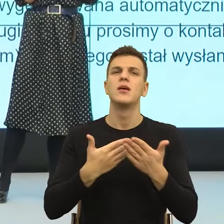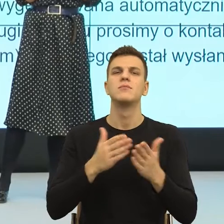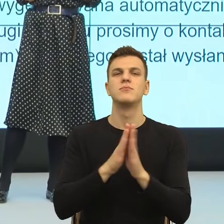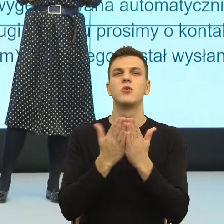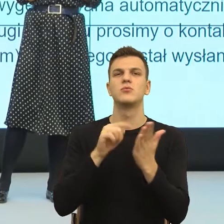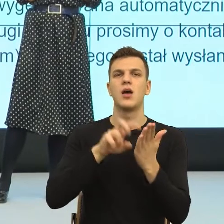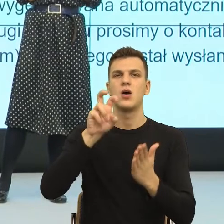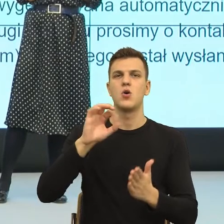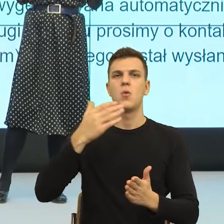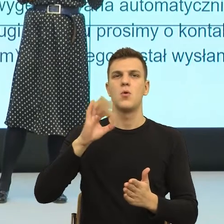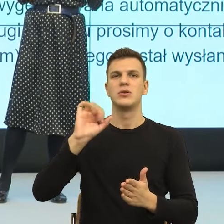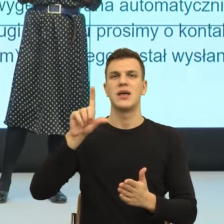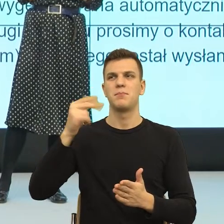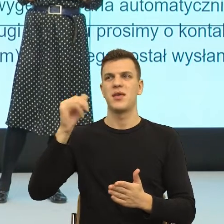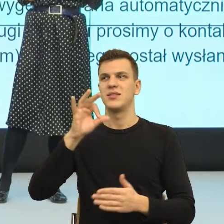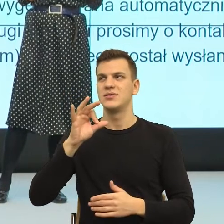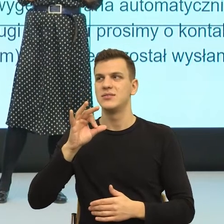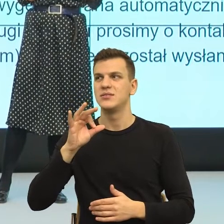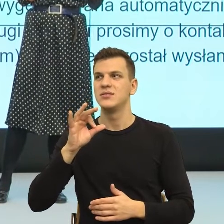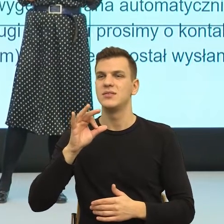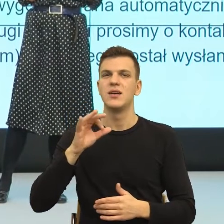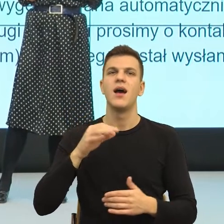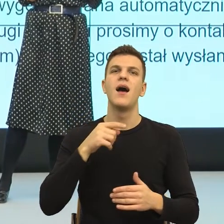jest wiek, w którym coraz mniej czujemy się potrzebni, w takim sensie,